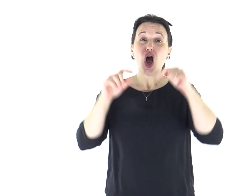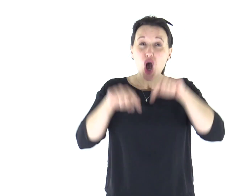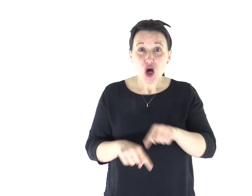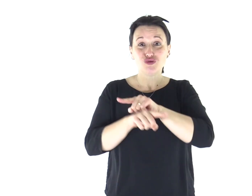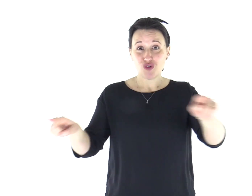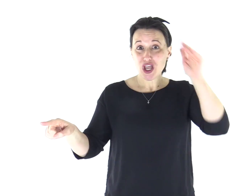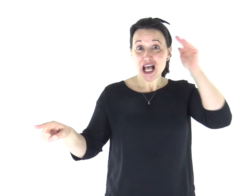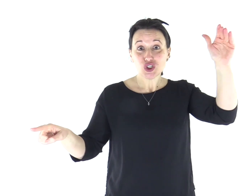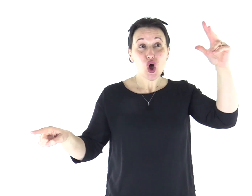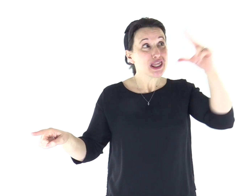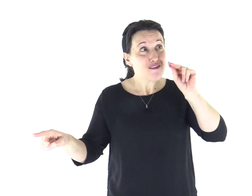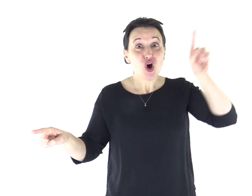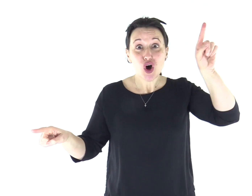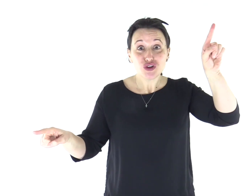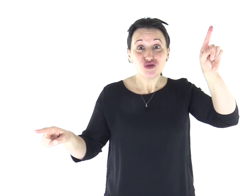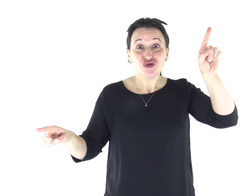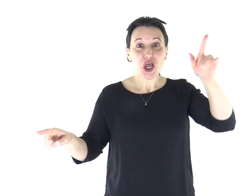Se ascoltaste oggi la sua voce!